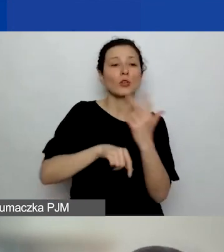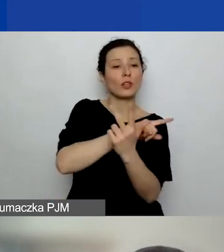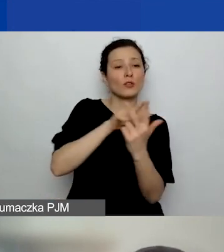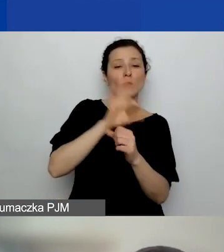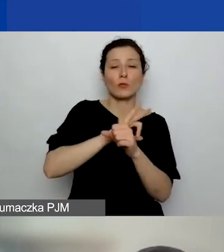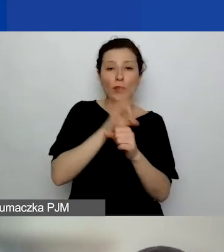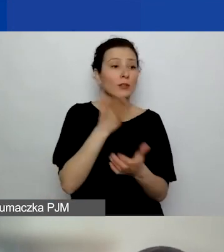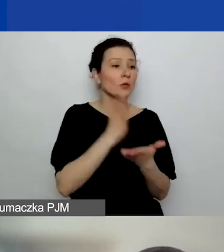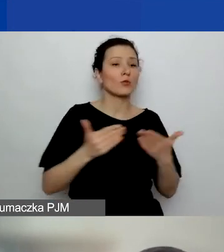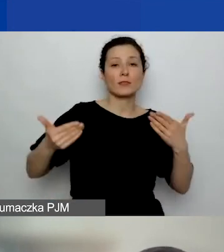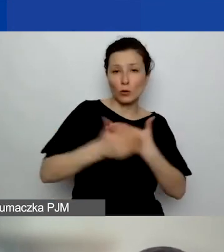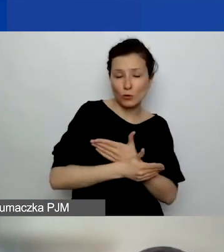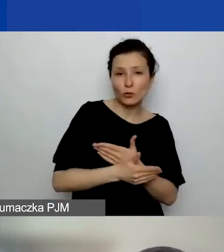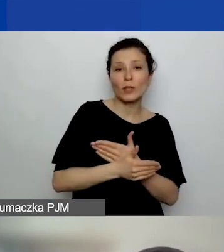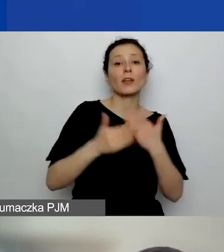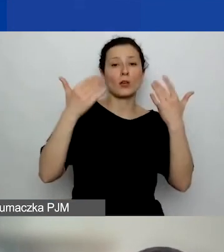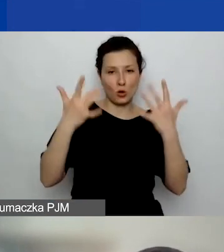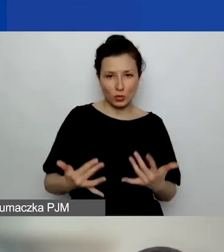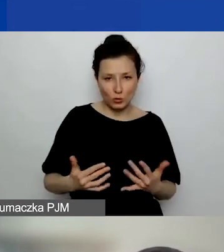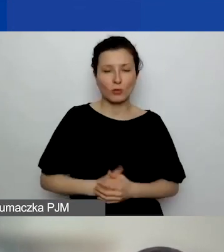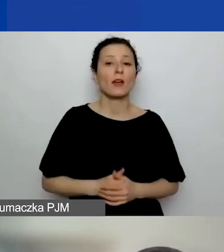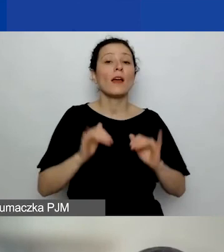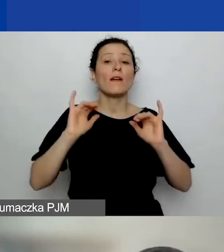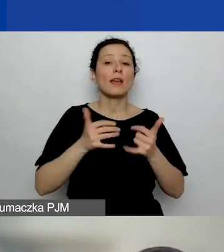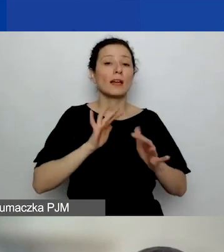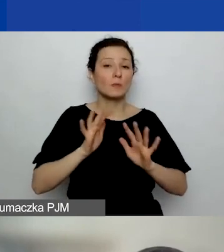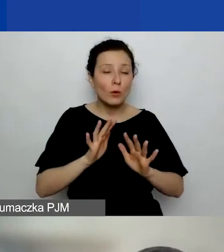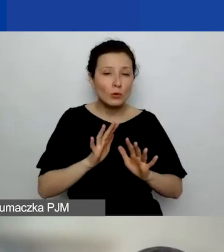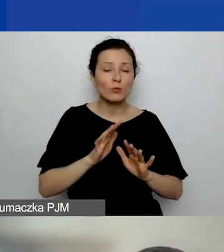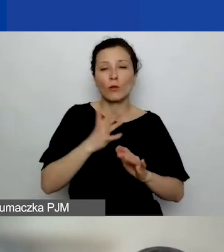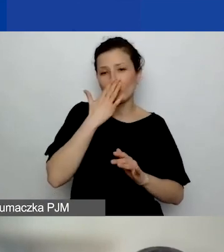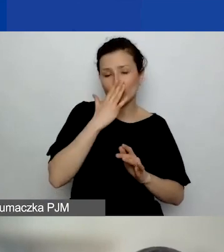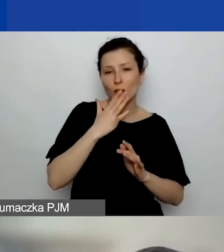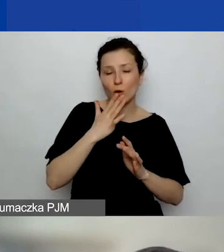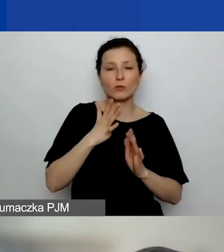Jak to wygląda od strony formalnej? Jak je należy udokumentować? Chodzi o definicję projektu.